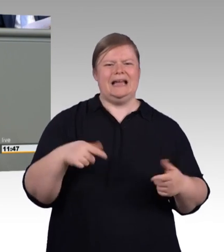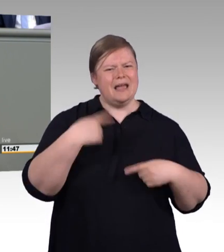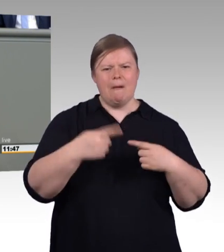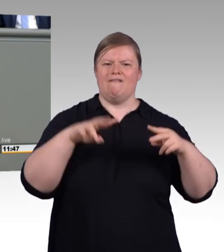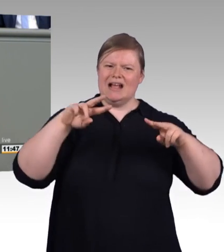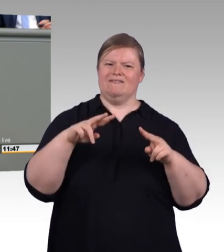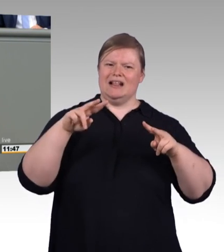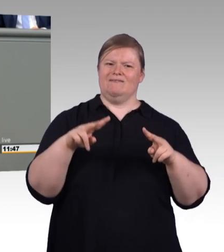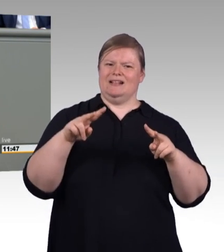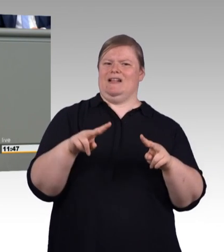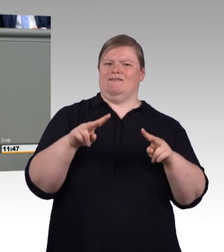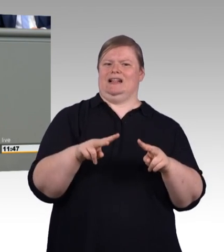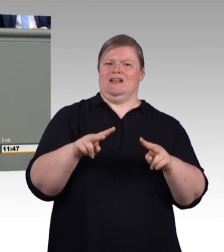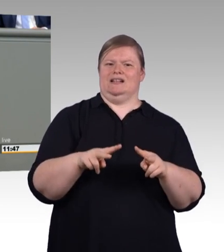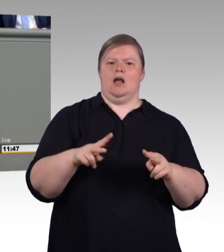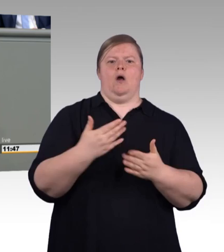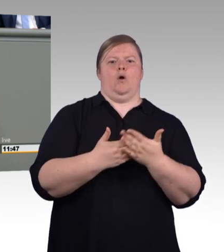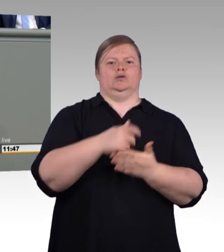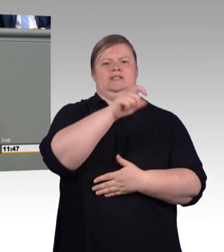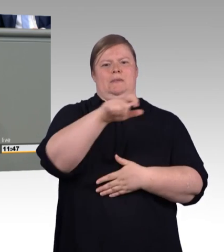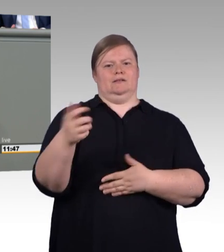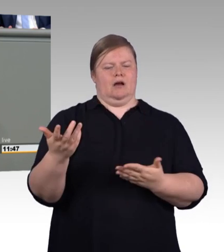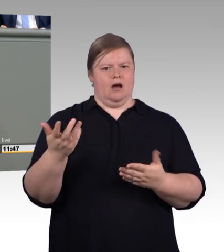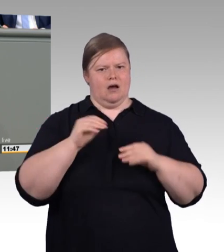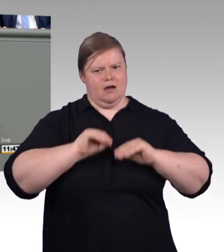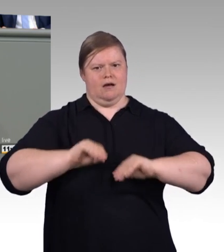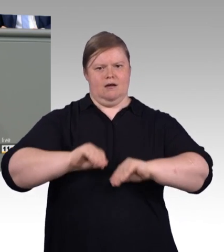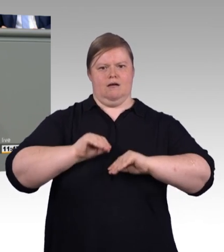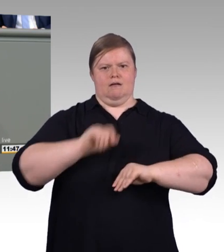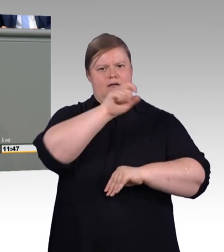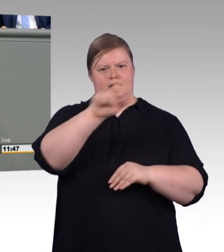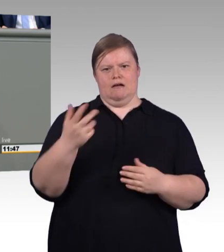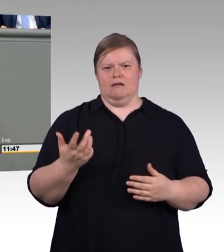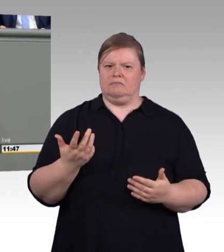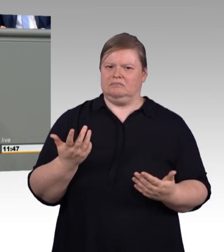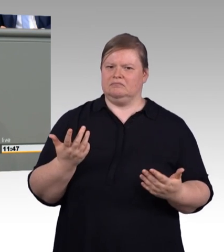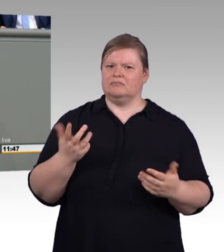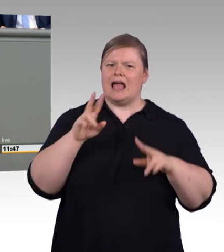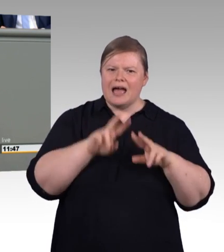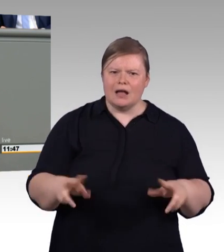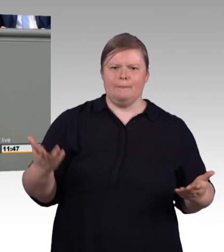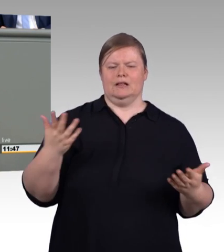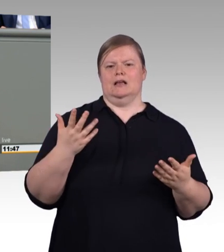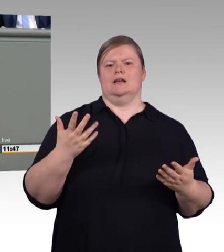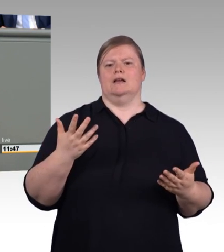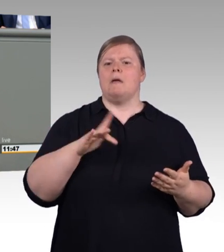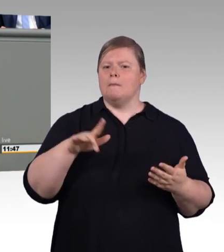Manche müssen sich sogar Urlaub nehmen, um diesen gesetzlich vorgesehenen Aufgaben nachzugehen. Das sollten wir so nicht weiter akzeptieren.